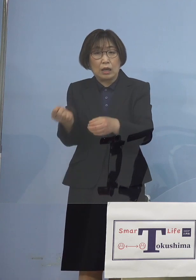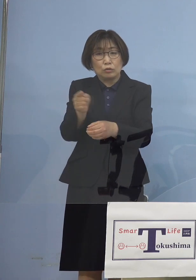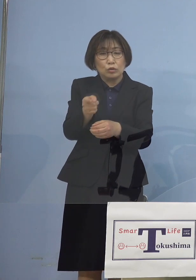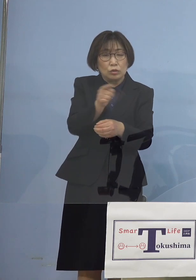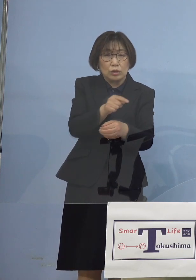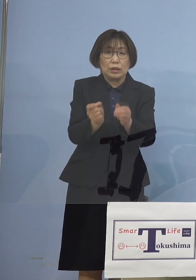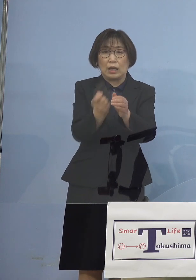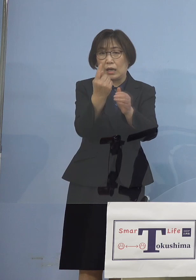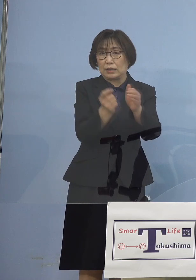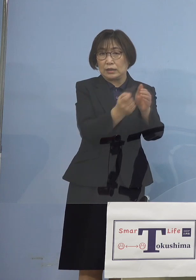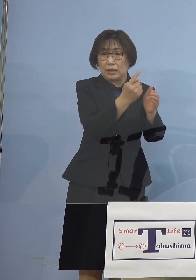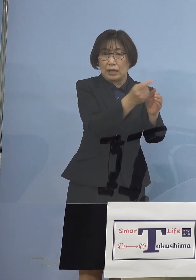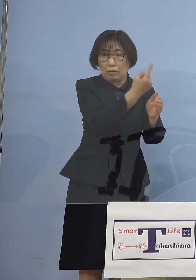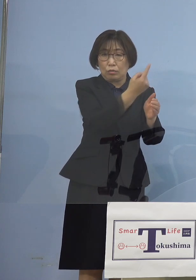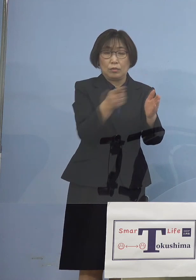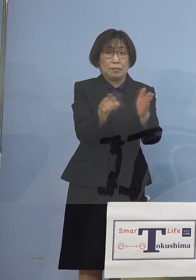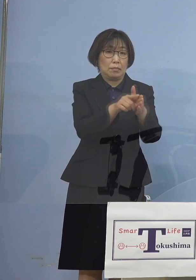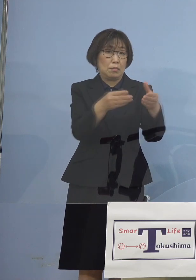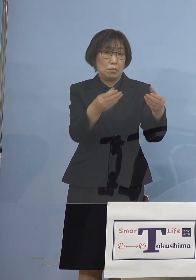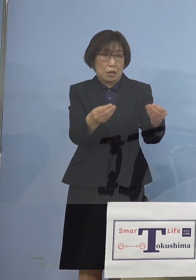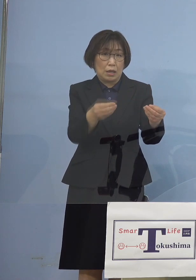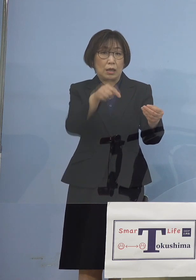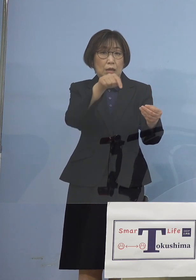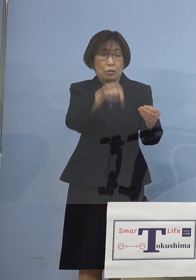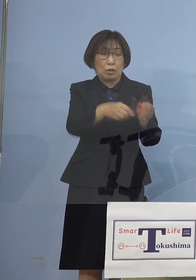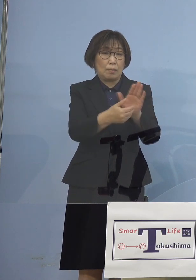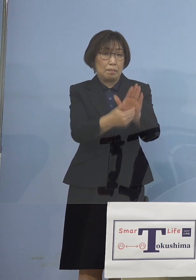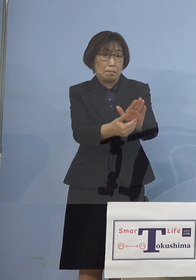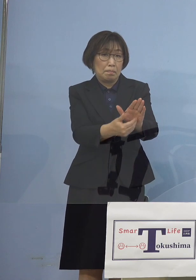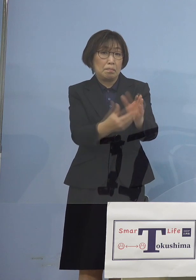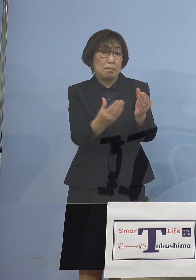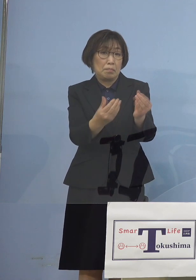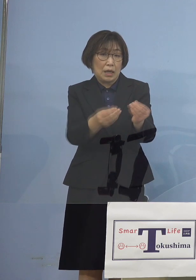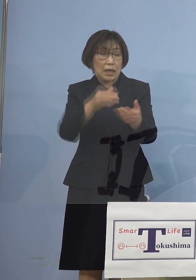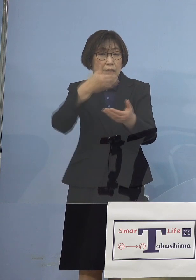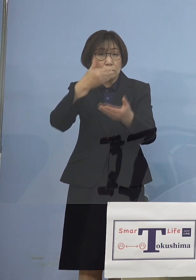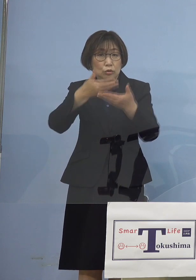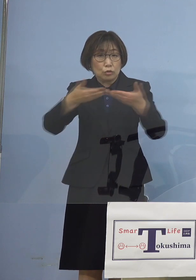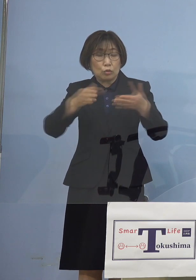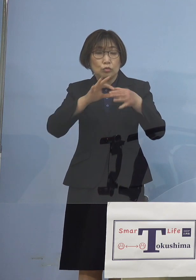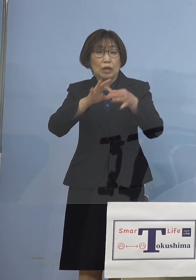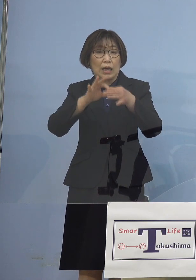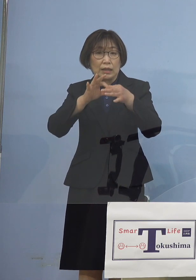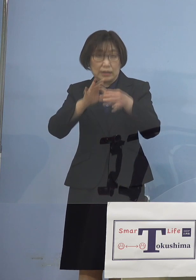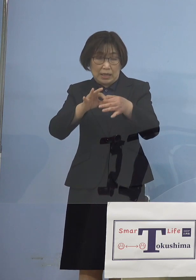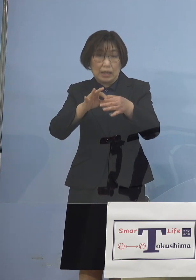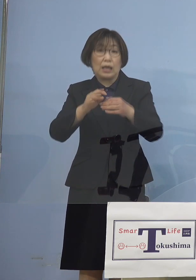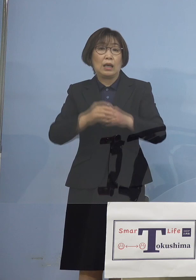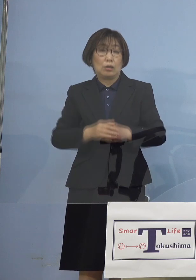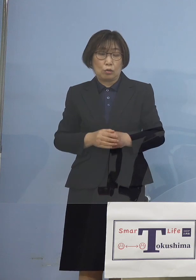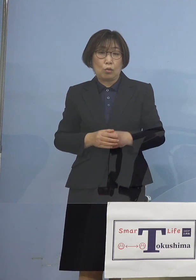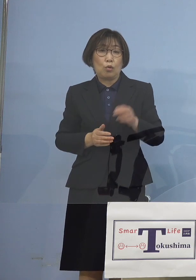これらを抑え込むことができ いよいよ飲食関係二桁あった陽性患者が